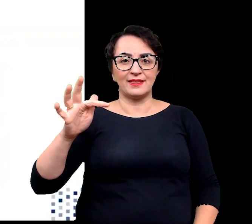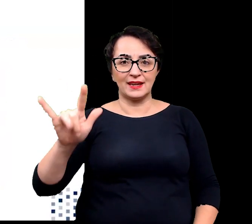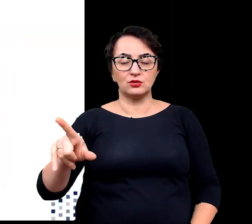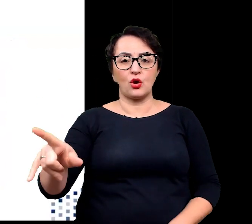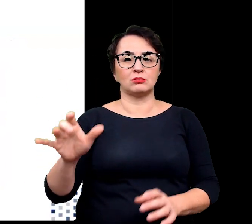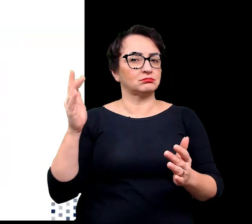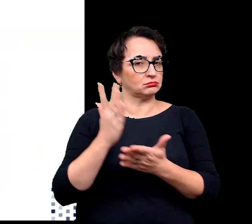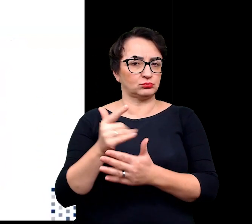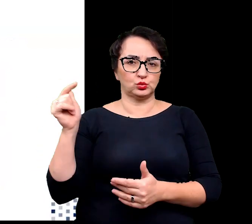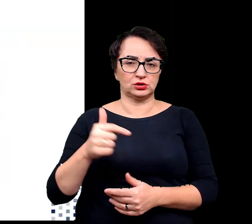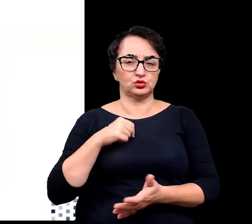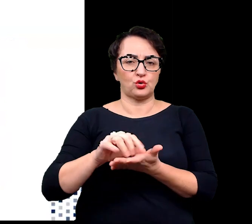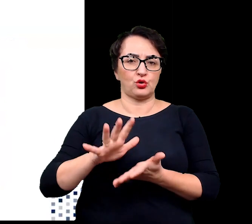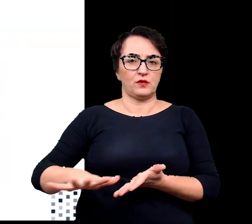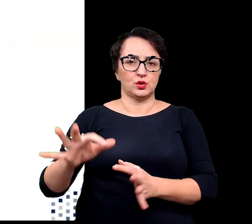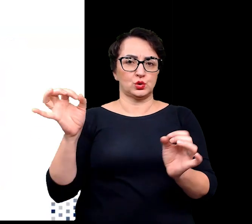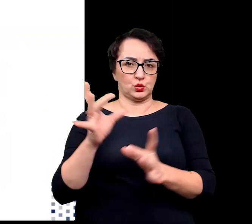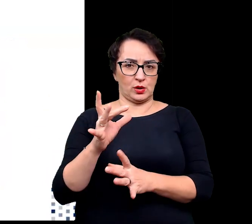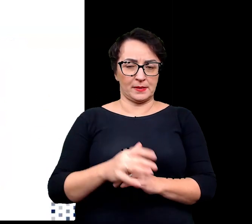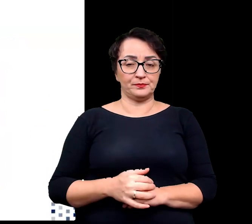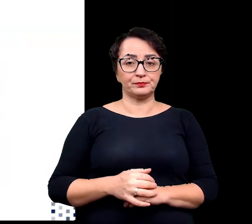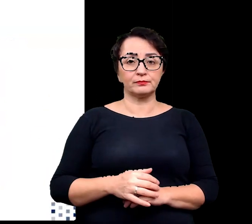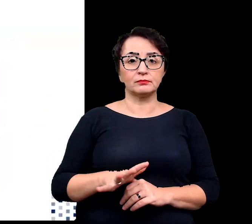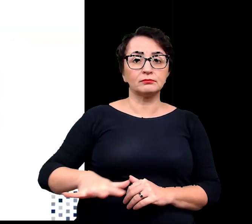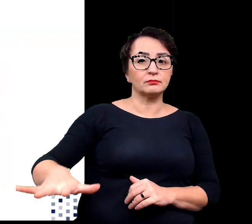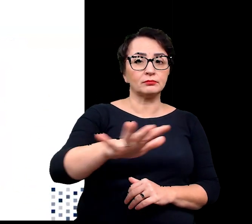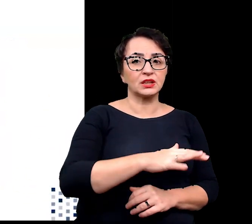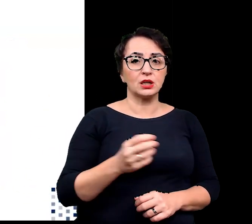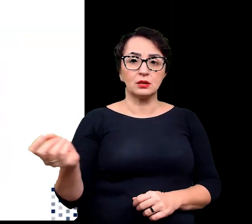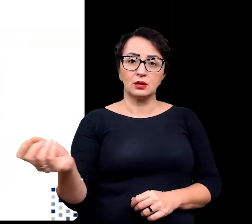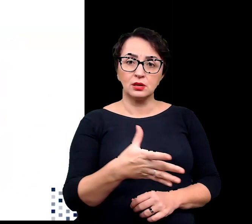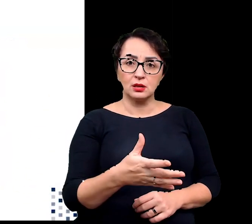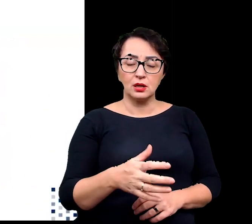Większość odmian występujących na obszarach pustynnych do kserohalofity,